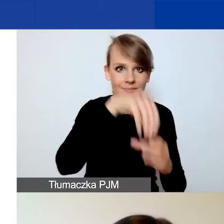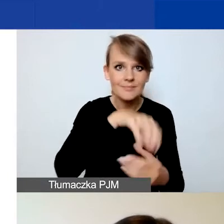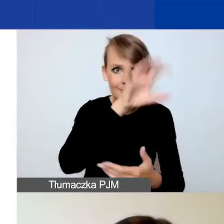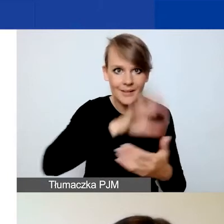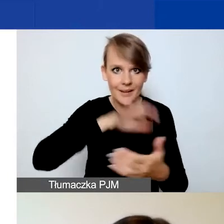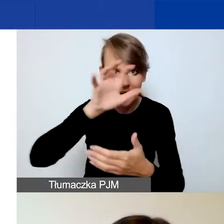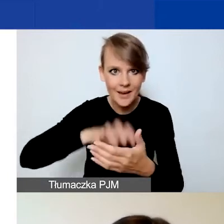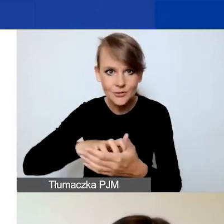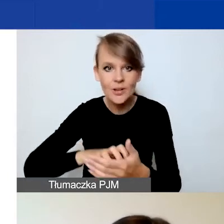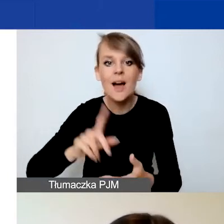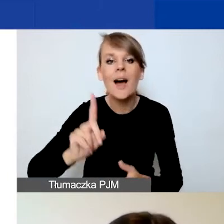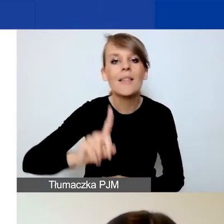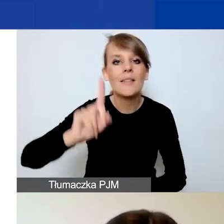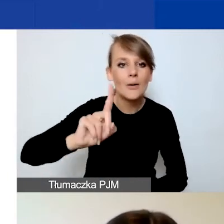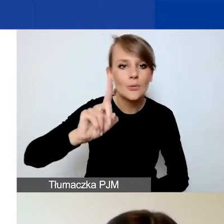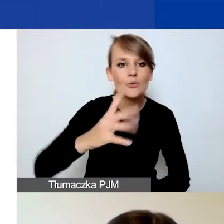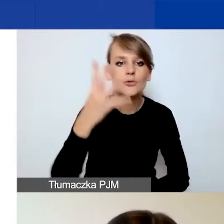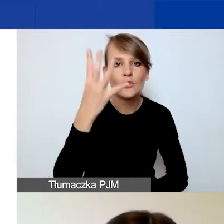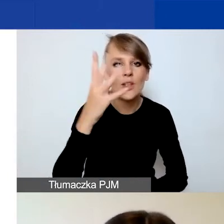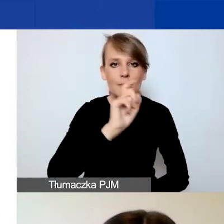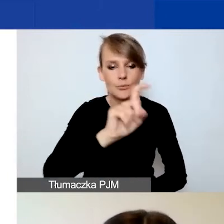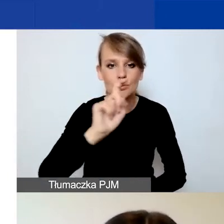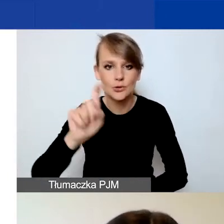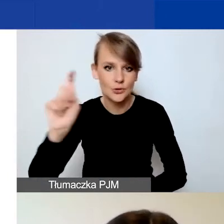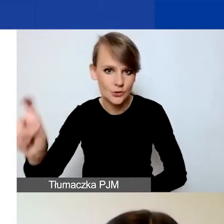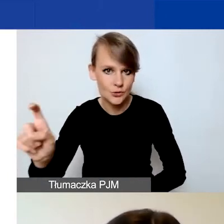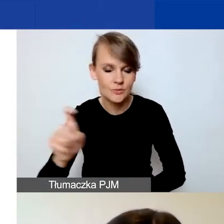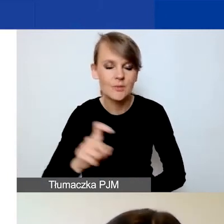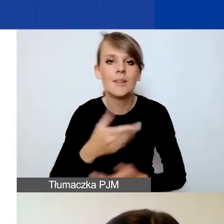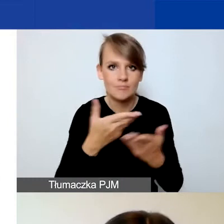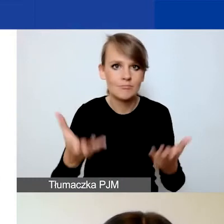Na górze cztery przyciski, z których możecie korzystać.